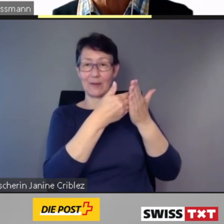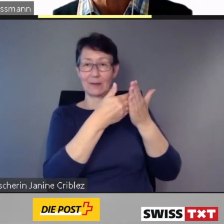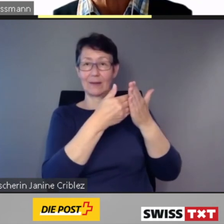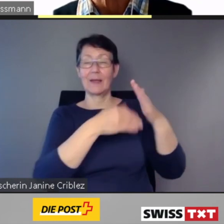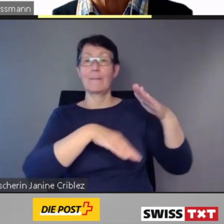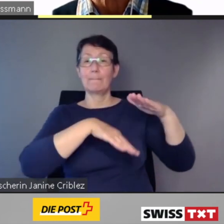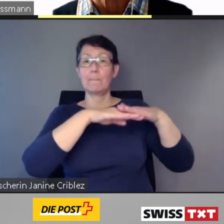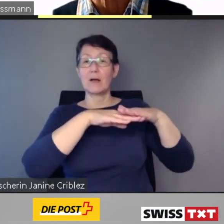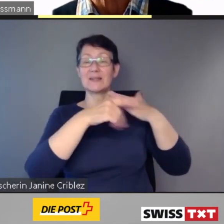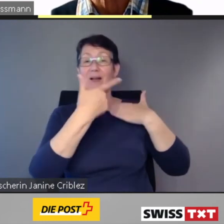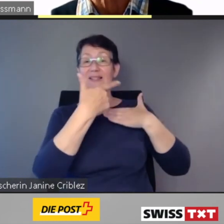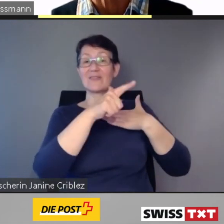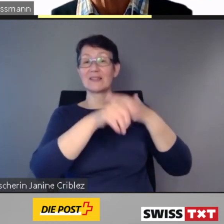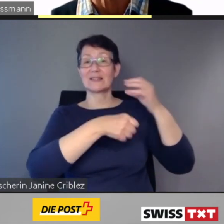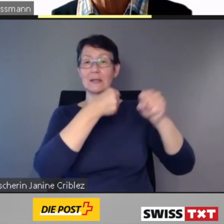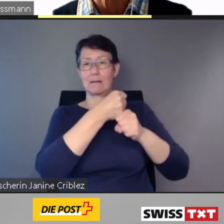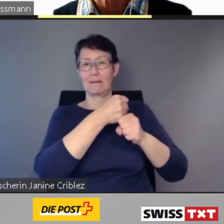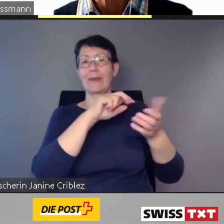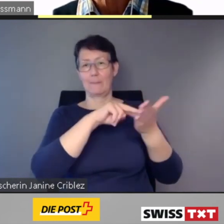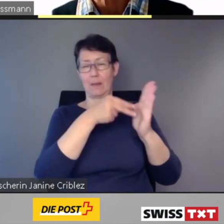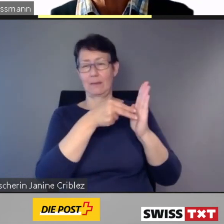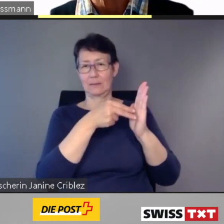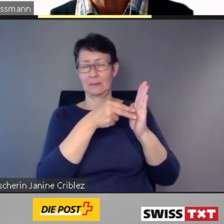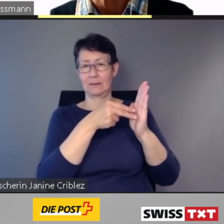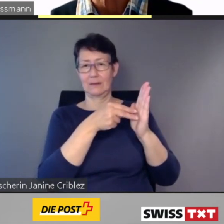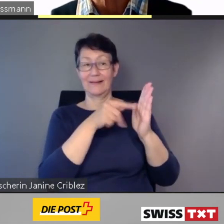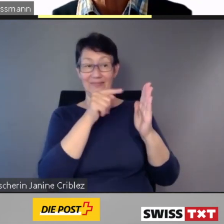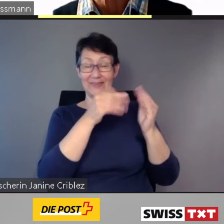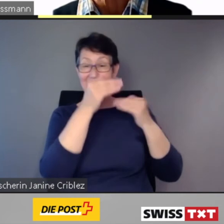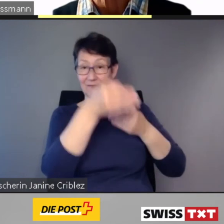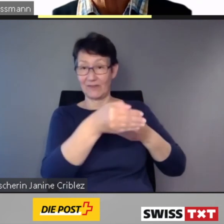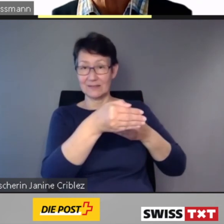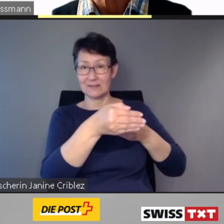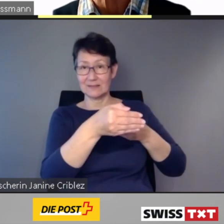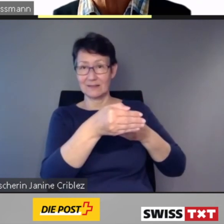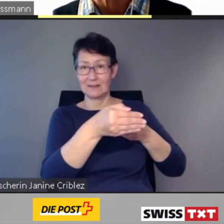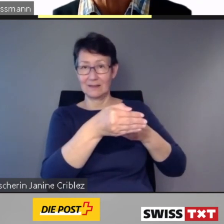Diese Frist wird nicht überall eingehalten werden können.